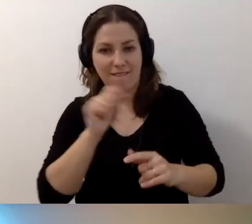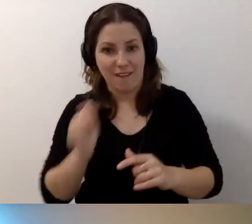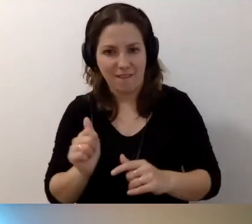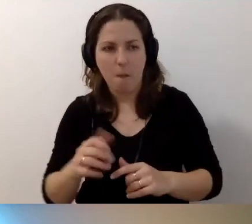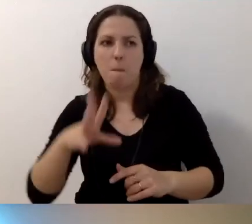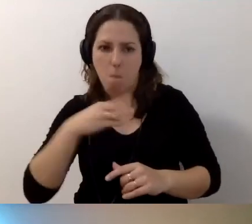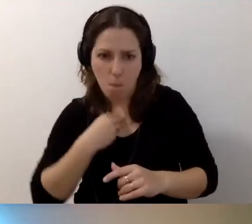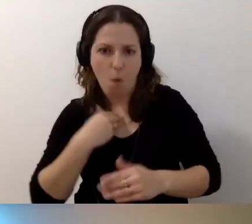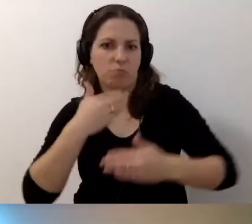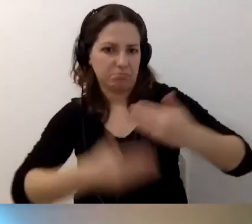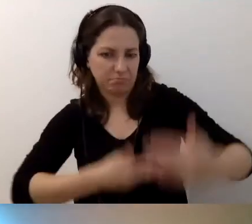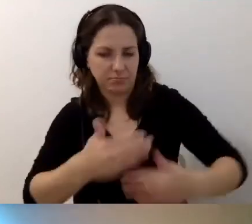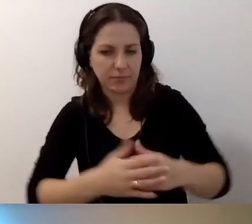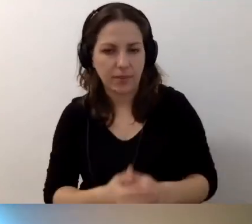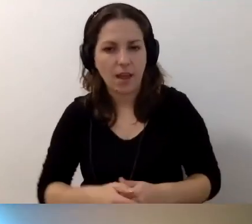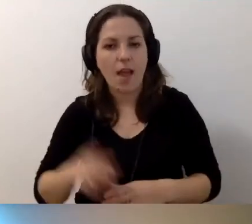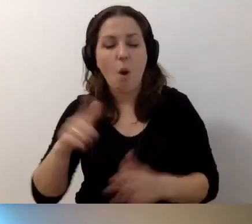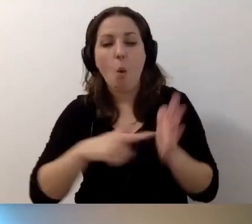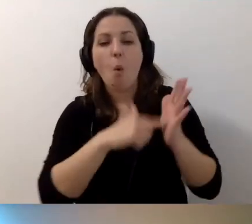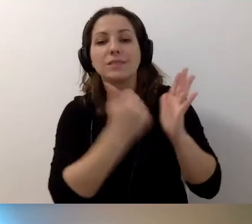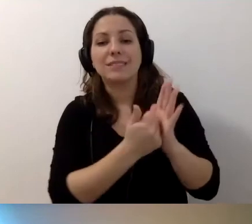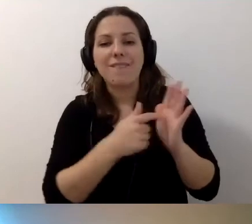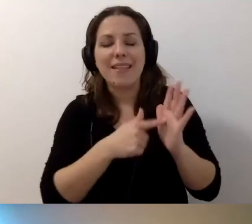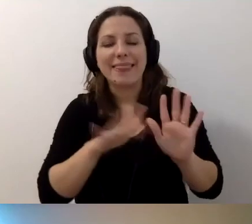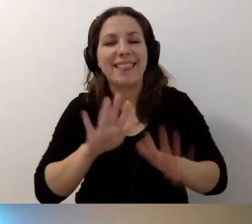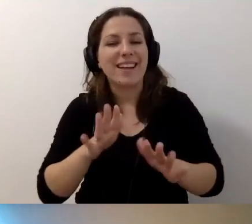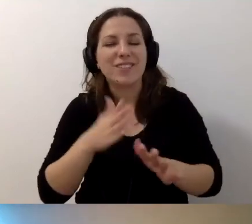W ustawie nigdzie nie jest zapisane,